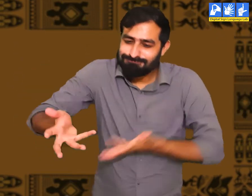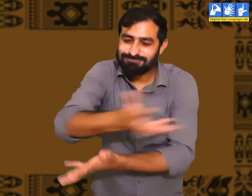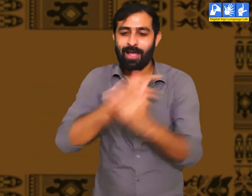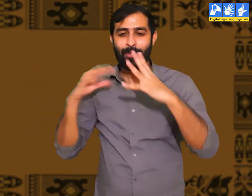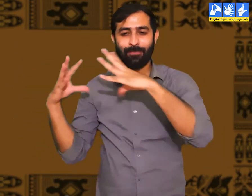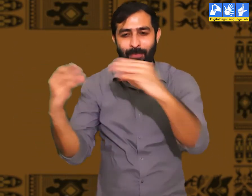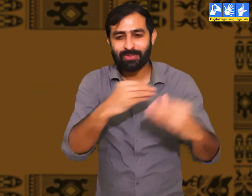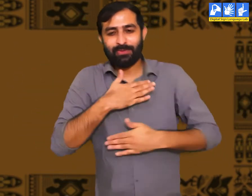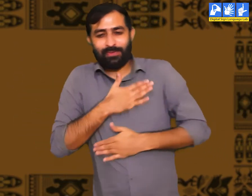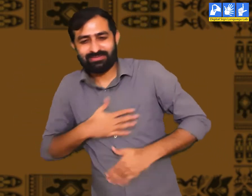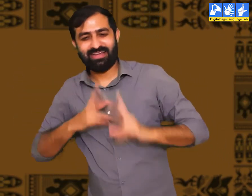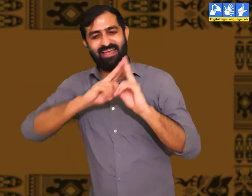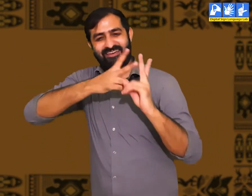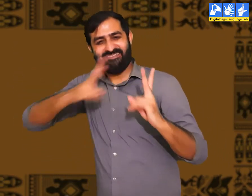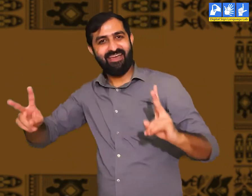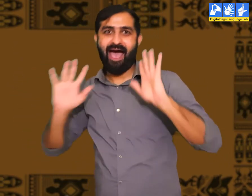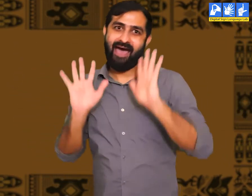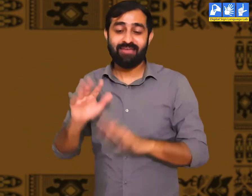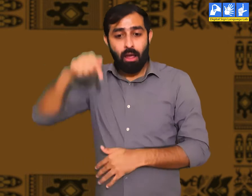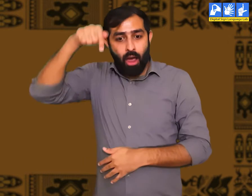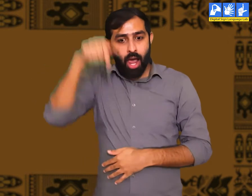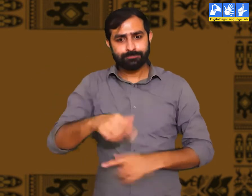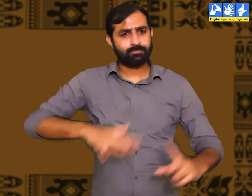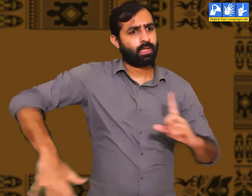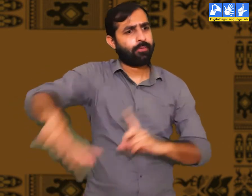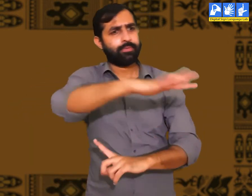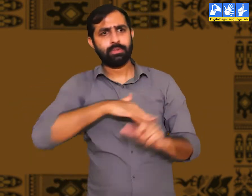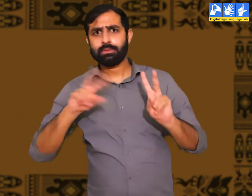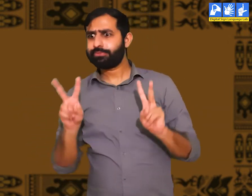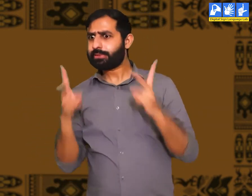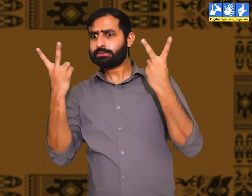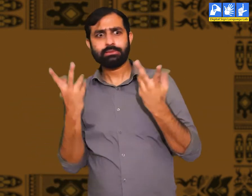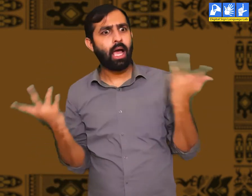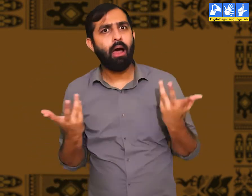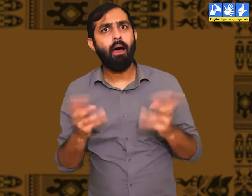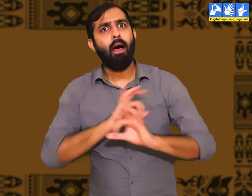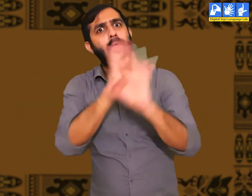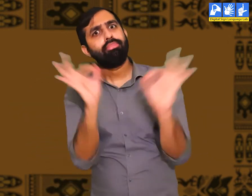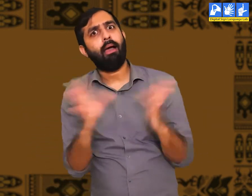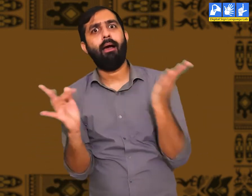एक जगह इकठ्ठा होकर वे आपस में मिलने का आनंद लेते। पर आज स्थिति पूरी तरह बदल चुकी हैं।